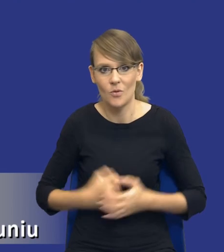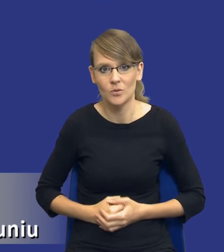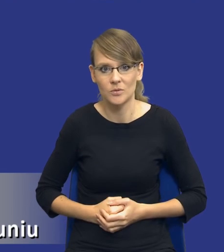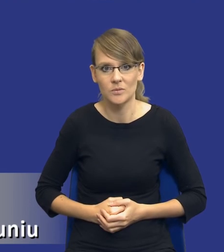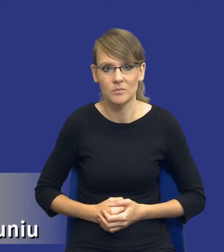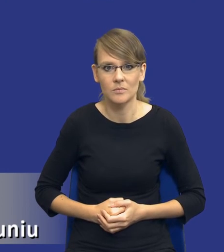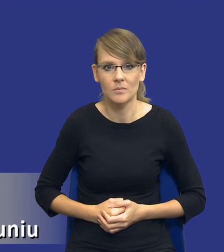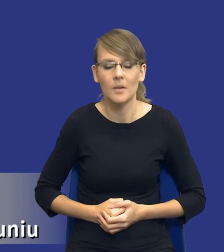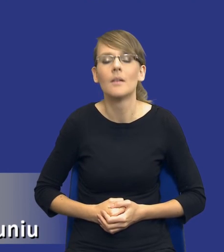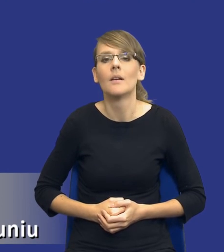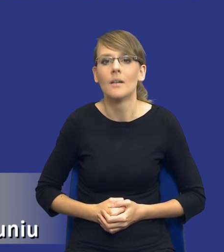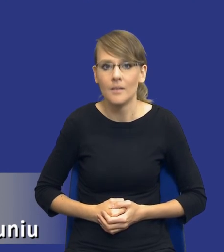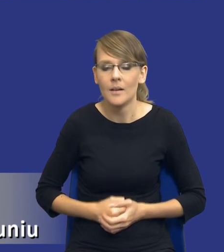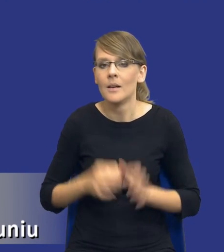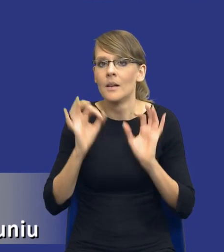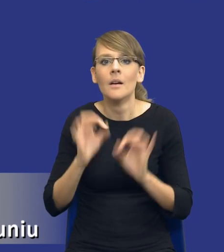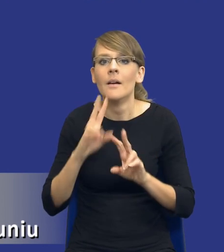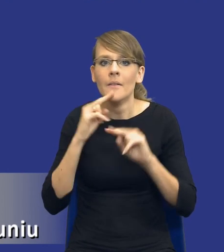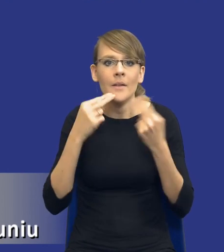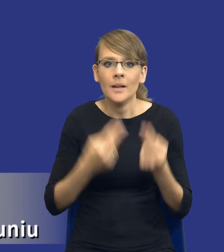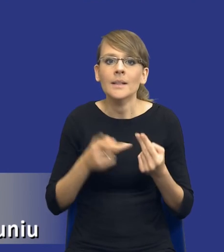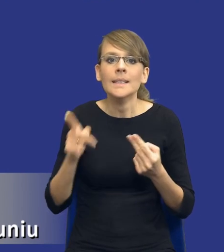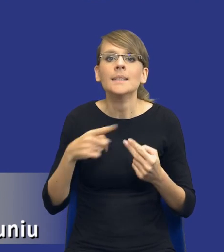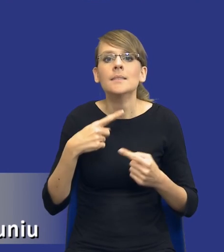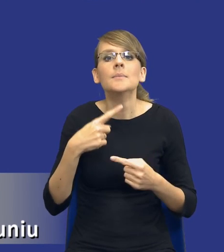wracając do naszego slajdu. W tym cyklu zarządzania zamówieniami